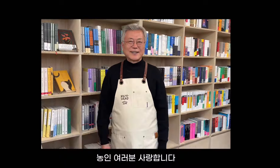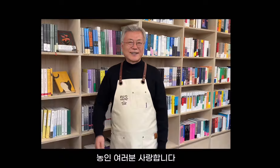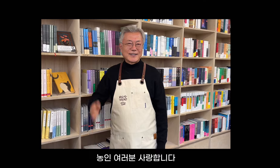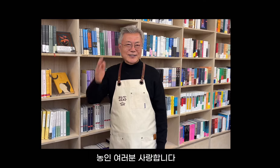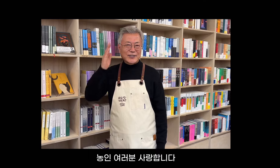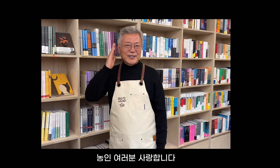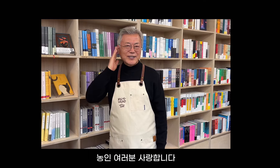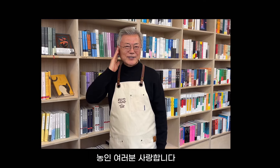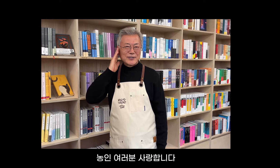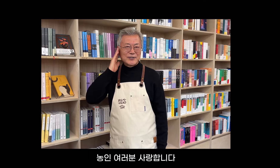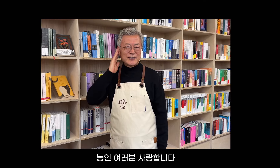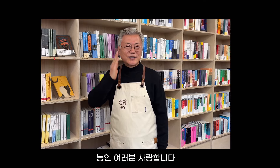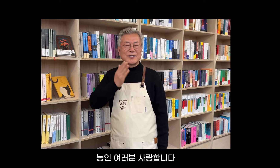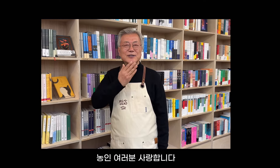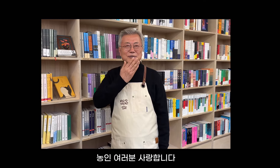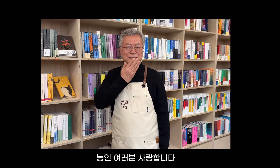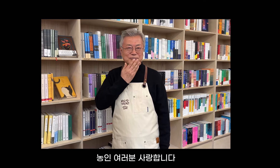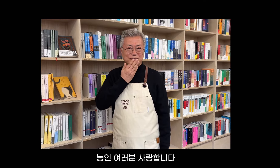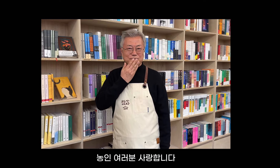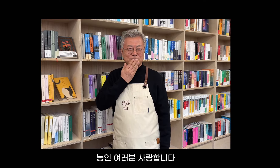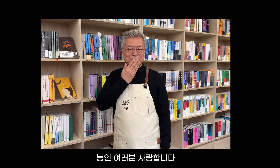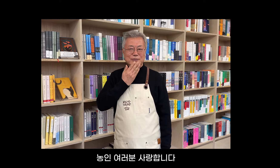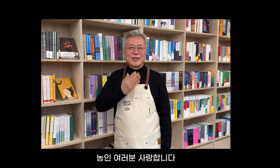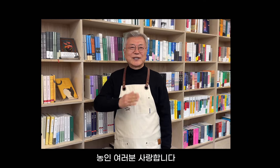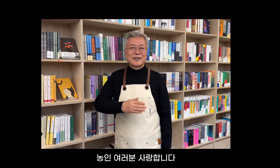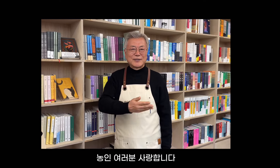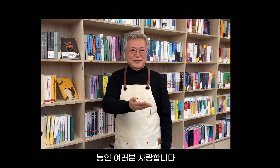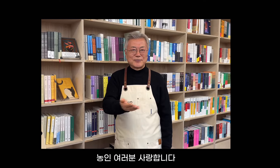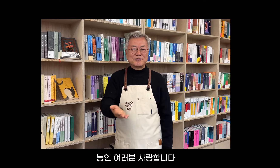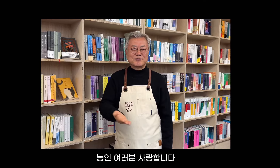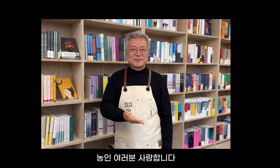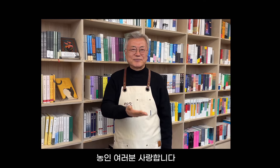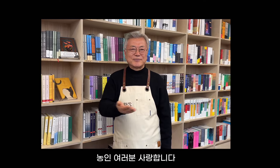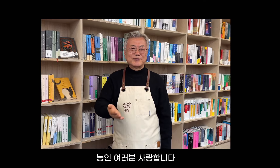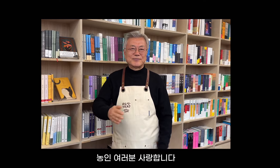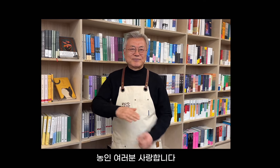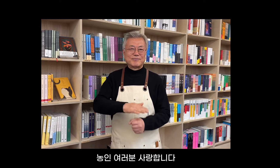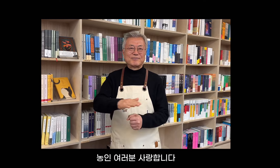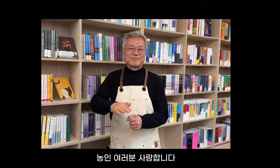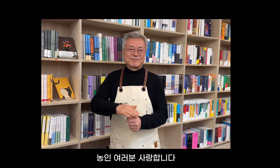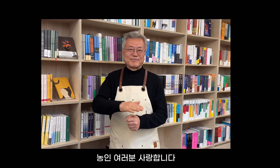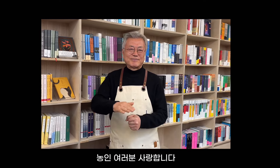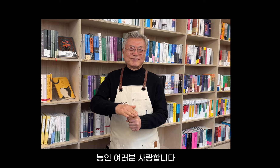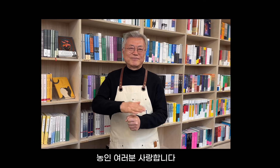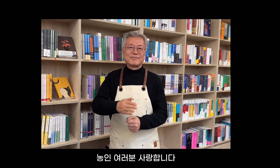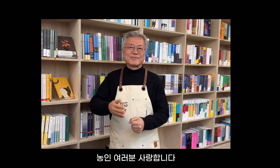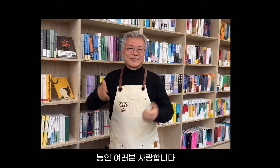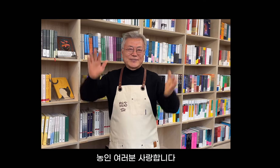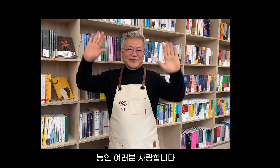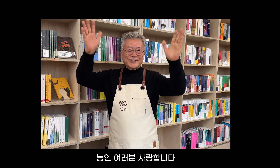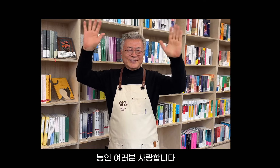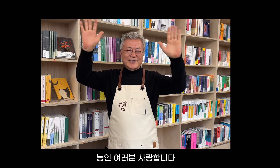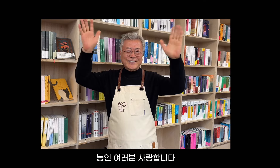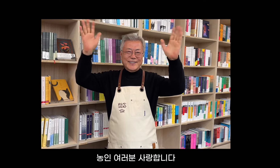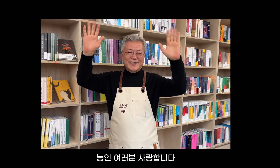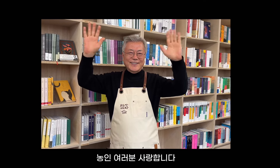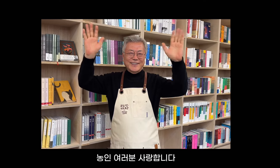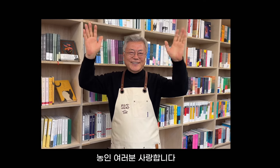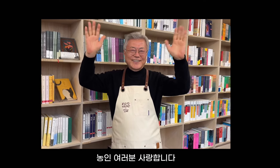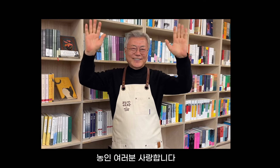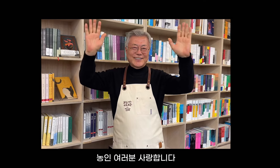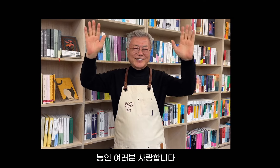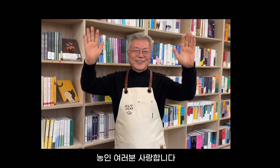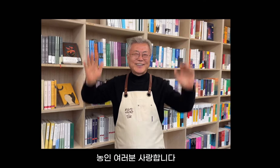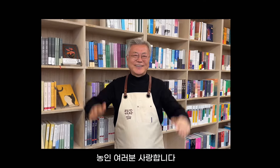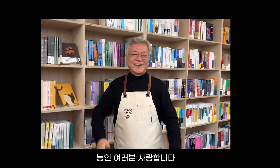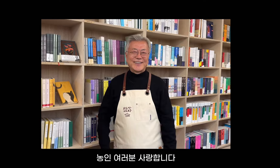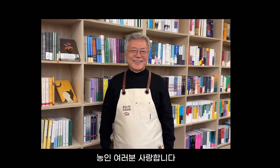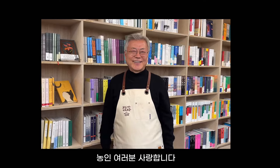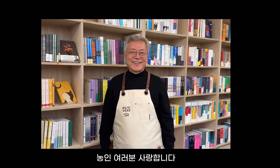ろう者コミュニティの皆さん、愛しています。